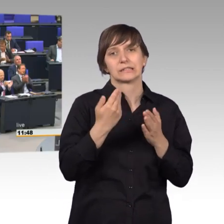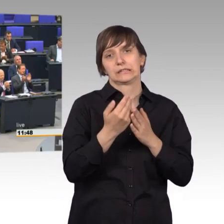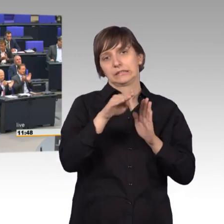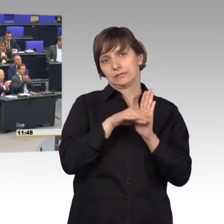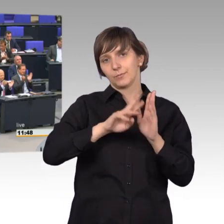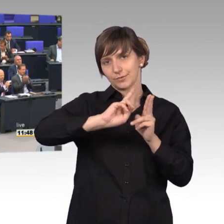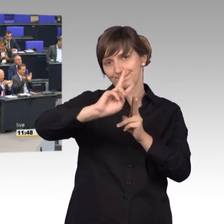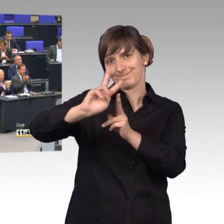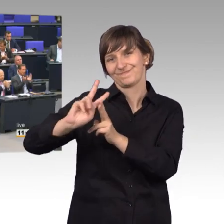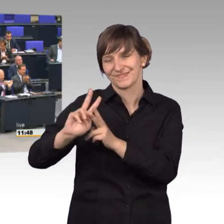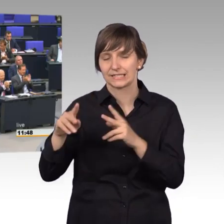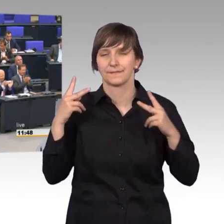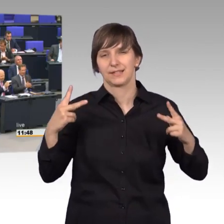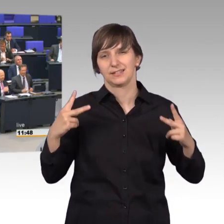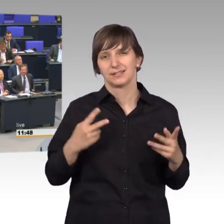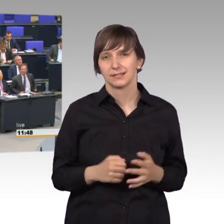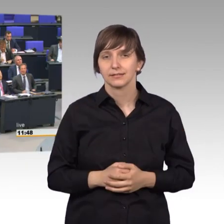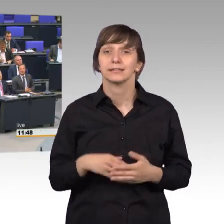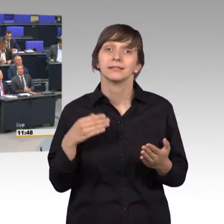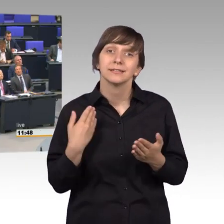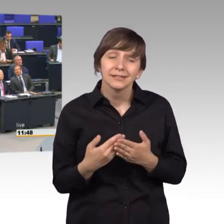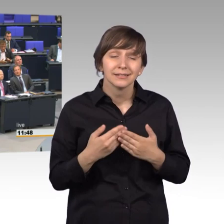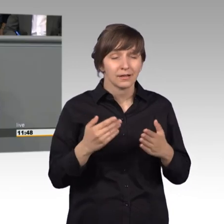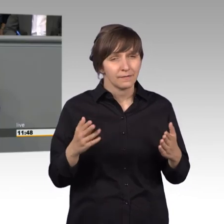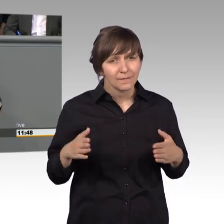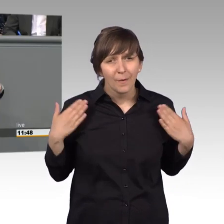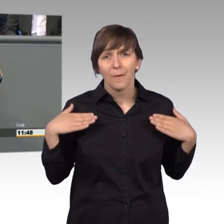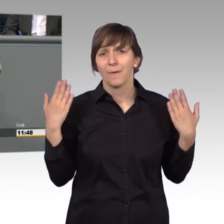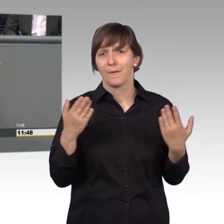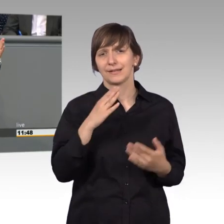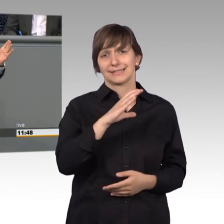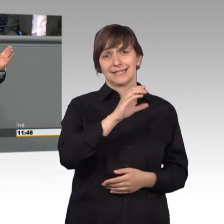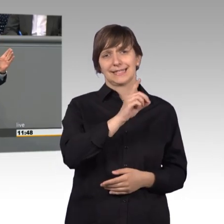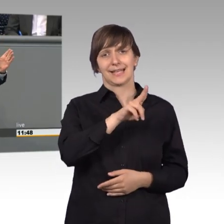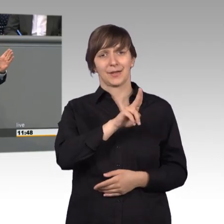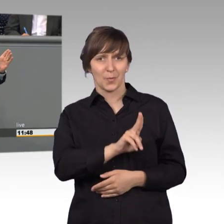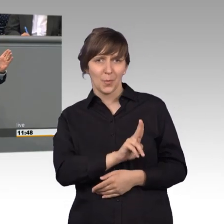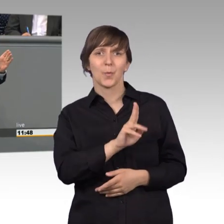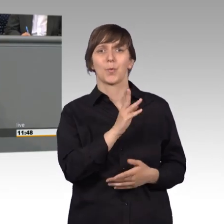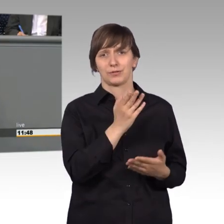Und deshalb liebe Kolleginnen und Kollegen freut mich doch, dass die Union dieses gestern auch bereits in einer großen Pressemitteilung